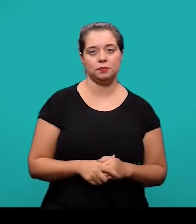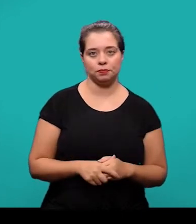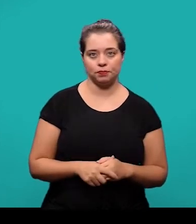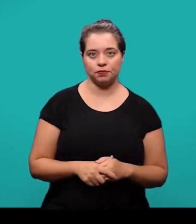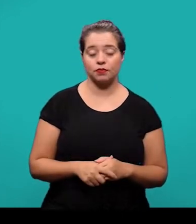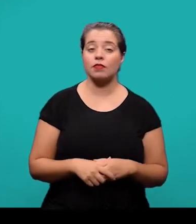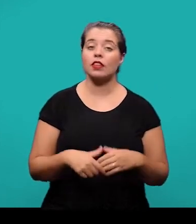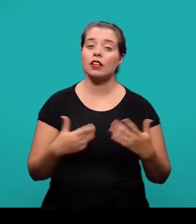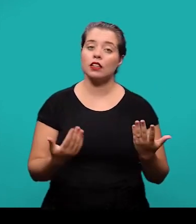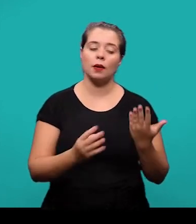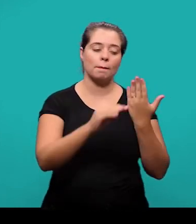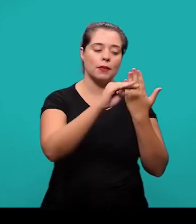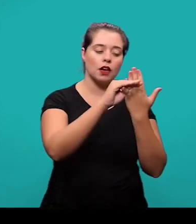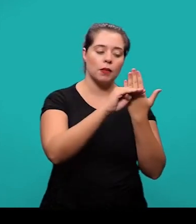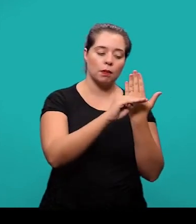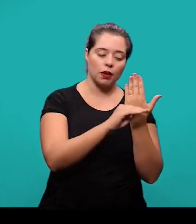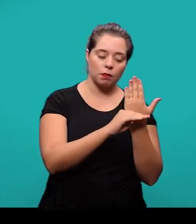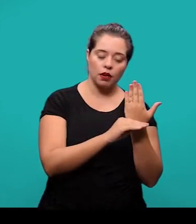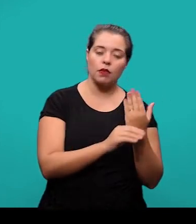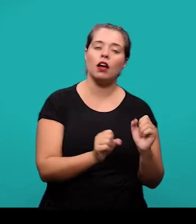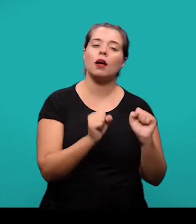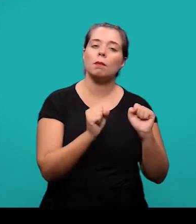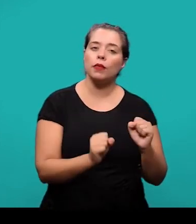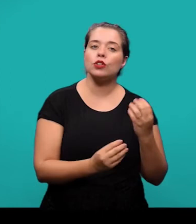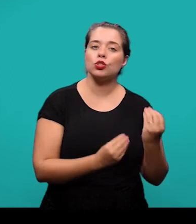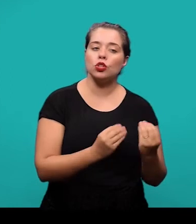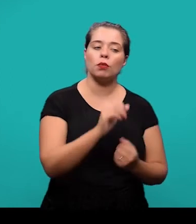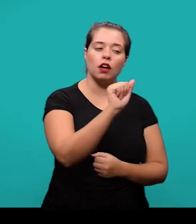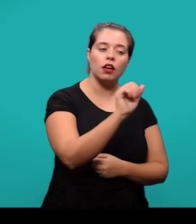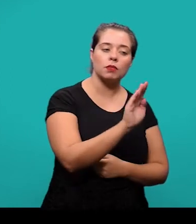A lista de referências ela pode ser ordenada de forma alfabética ou numérica.